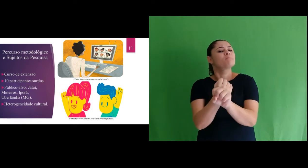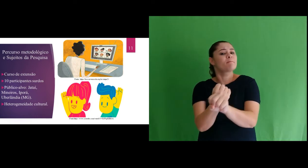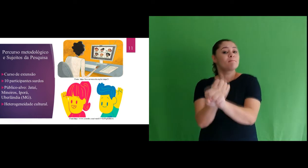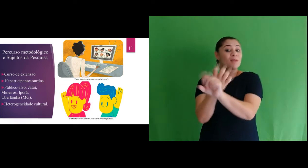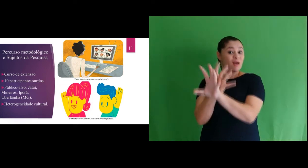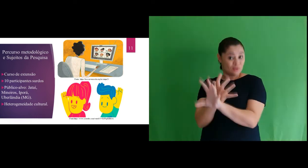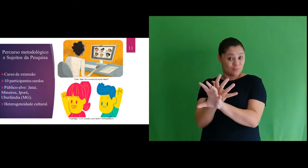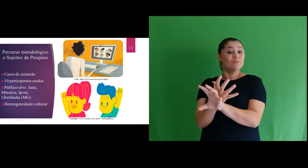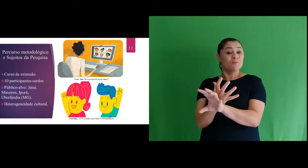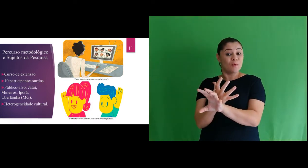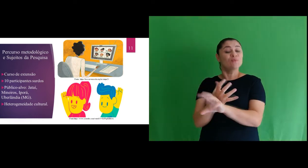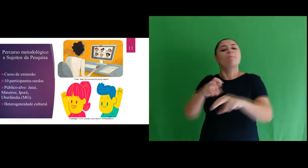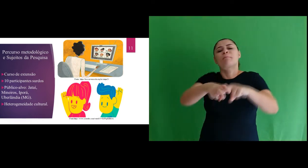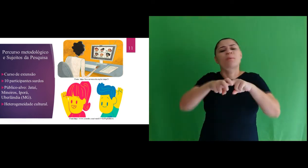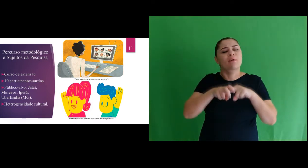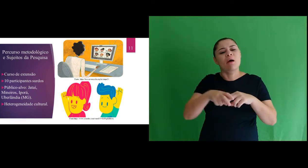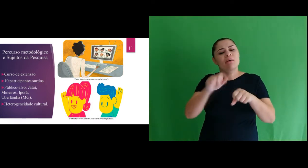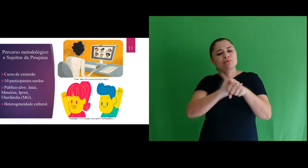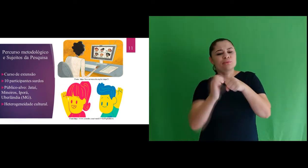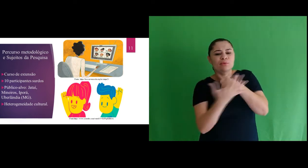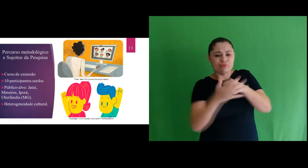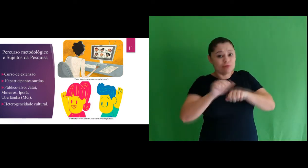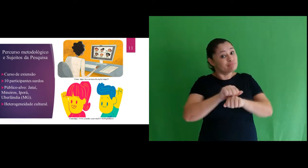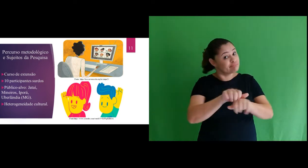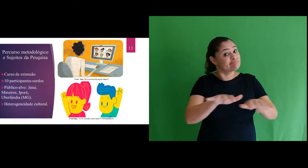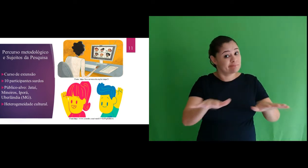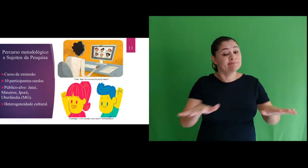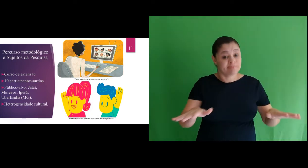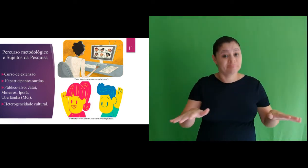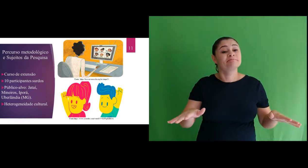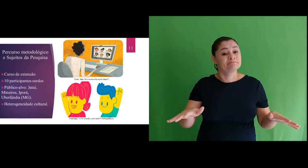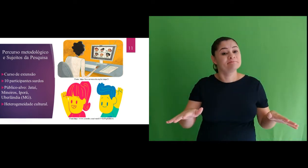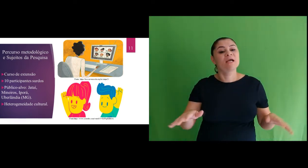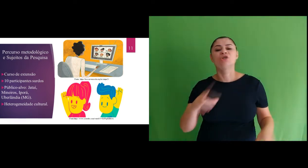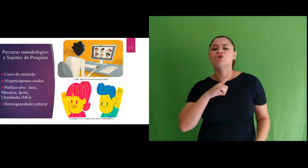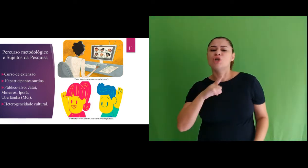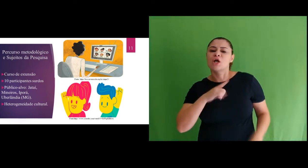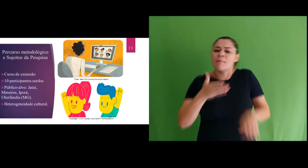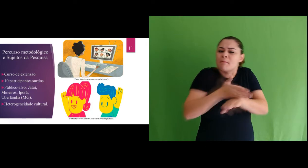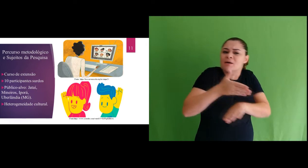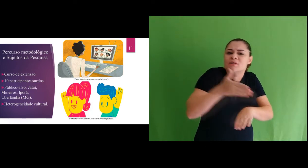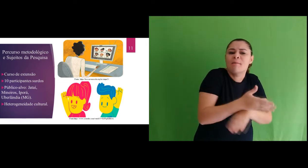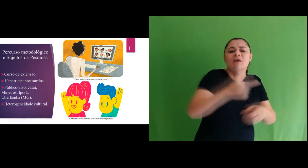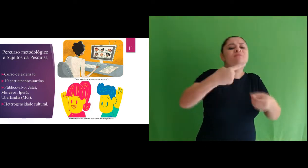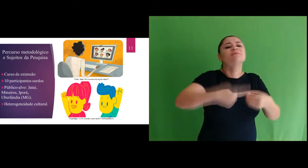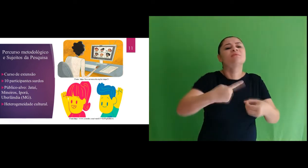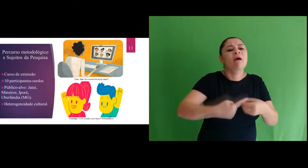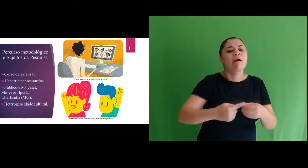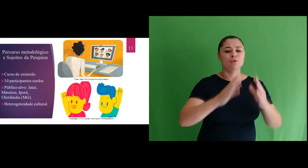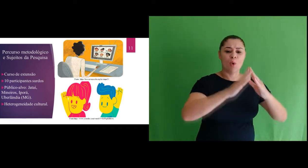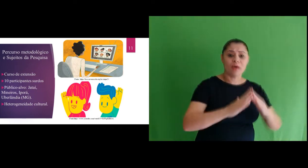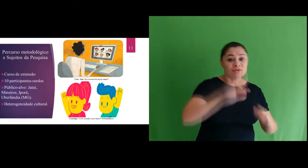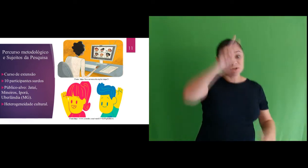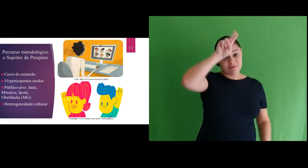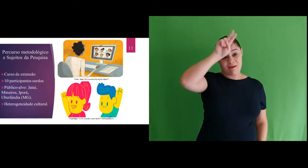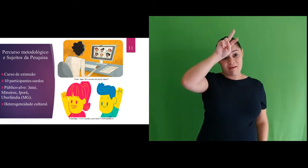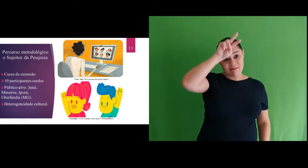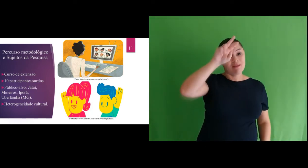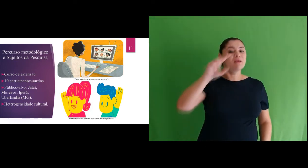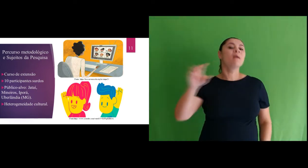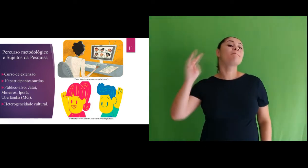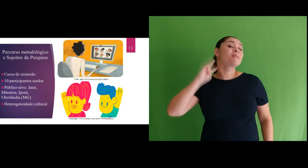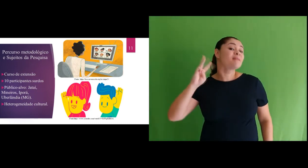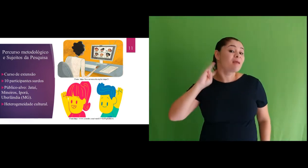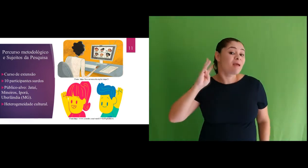de extensão no modelo remoto devido a pandemia da Covid-19, tivemos participantes de Jataí,